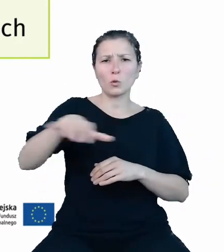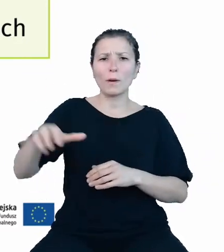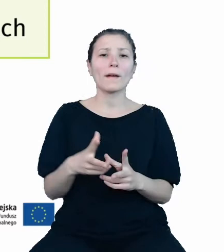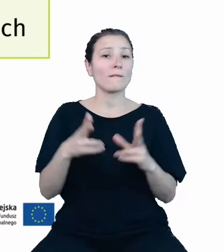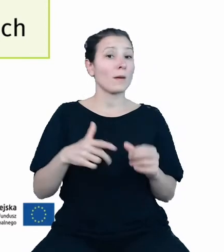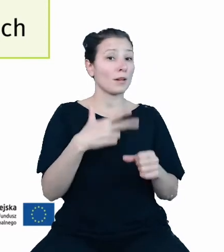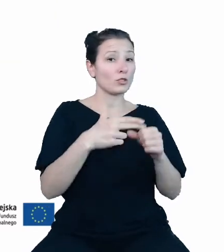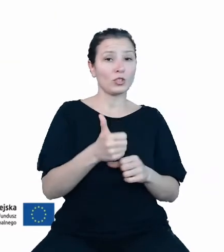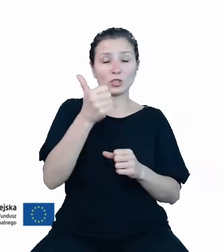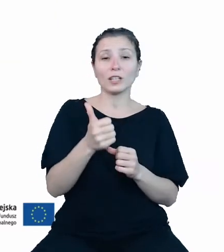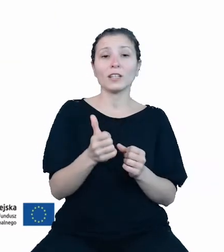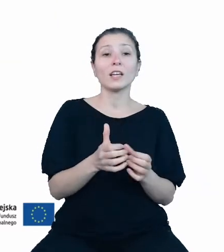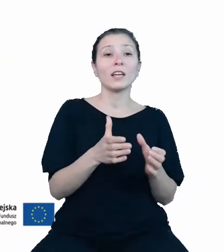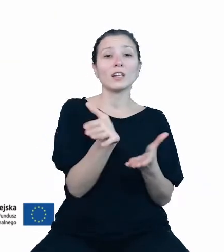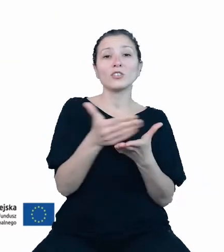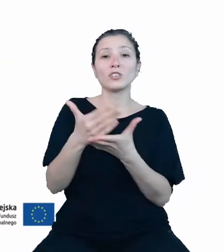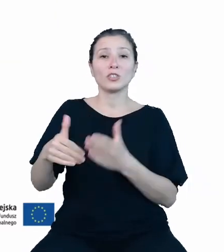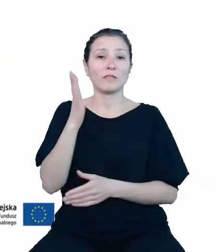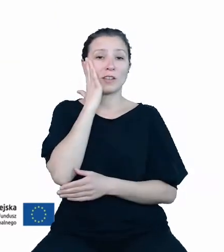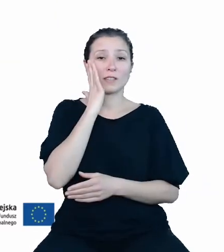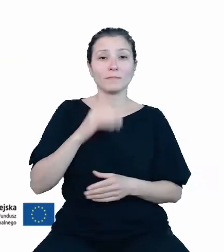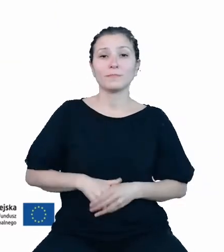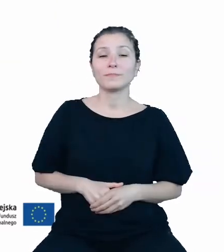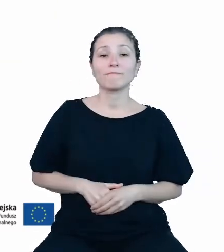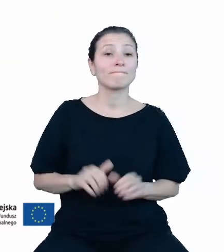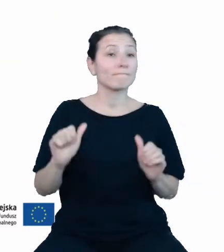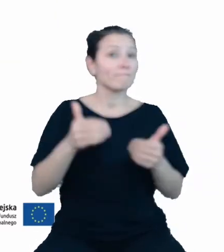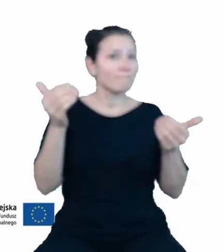baz wiedzy. Aby możliwe było zaprezentowanie dziedzinowych baz